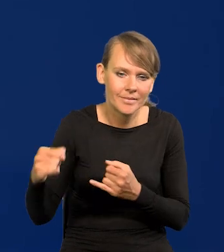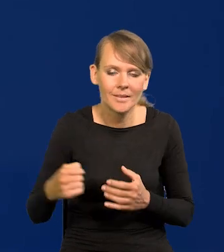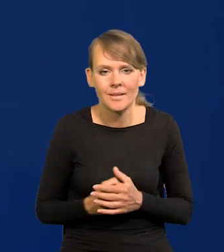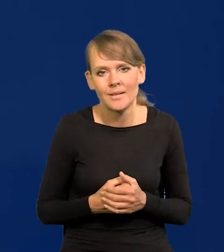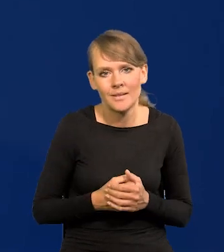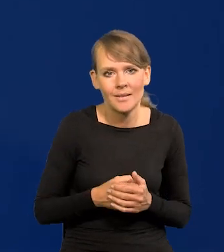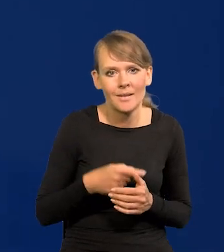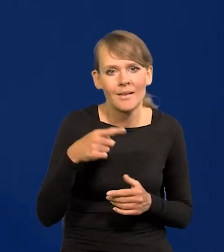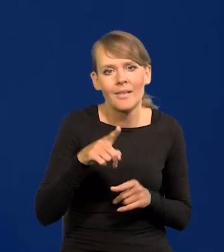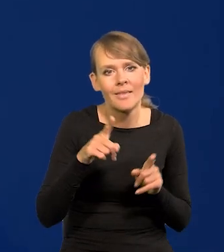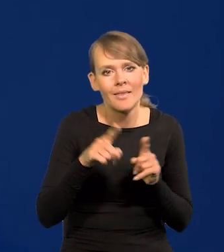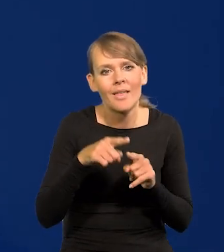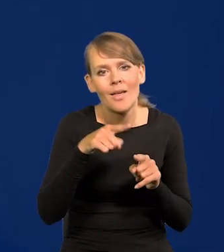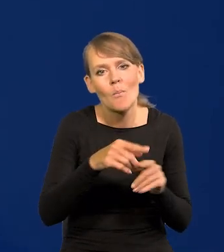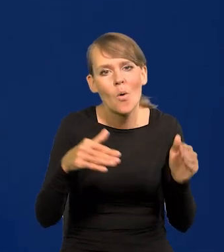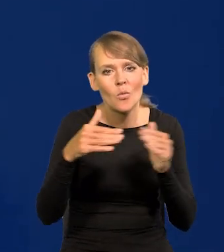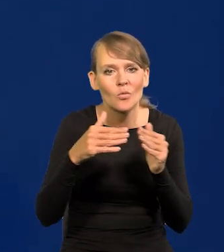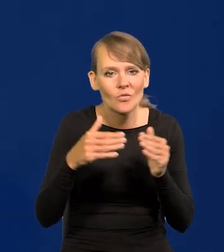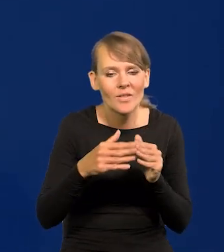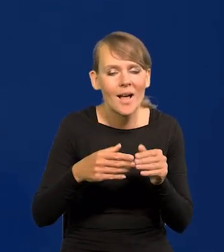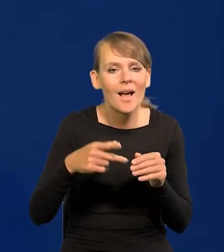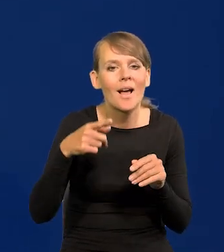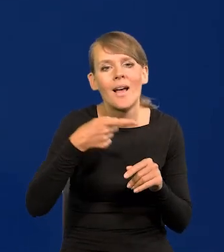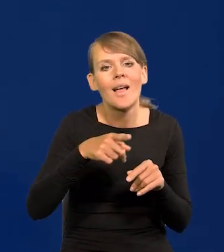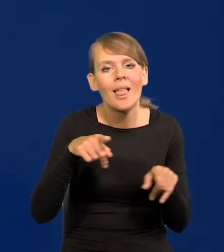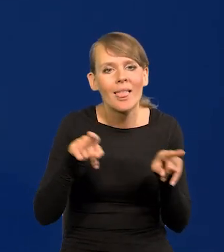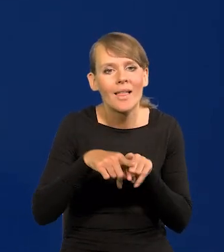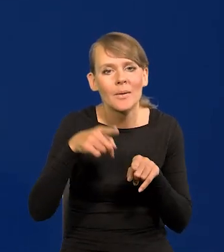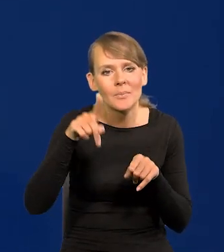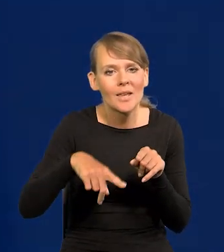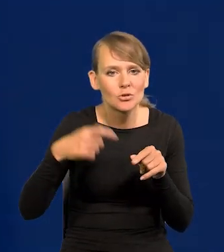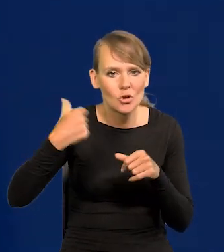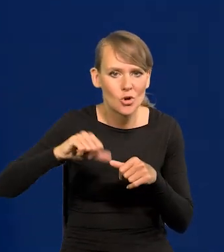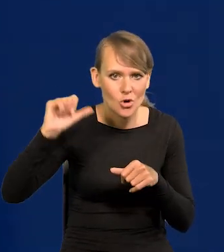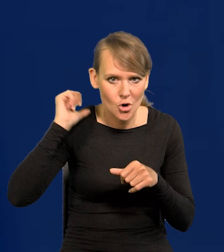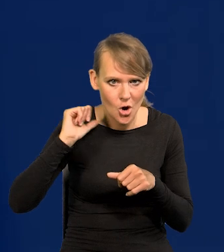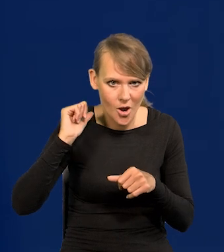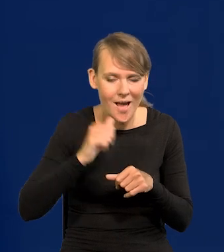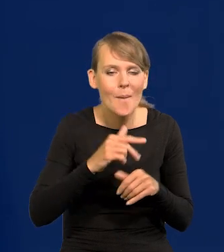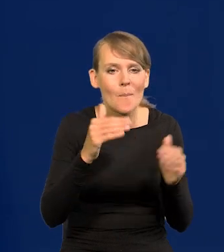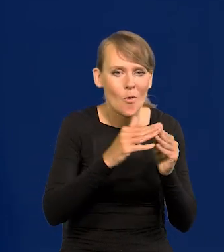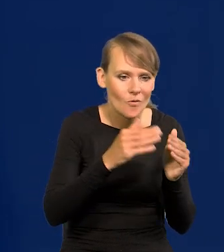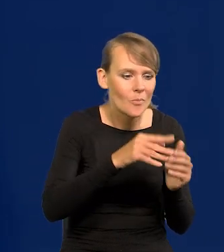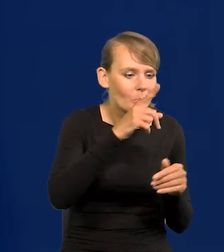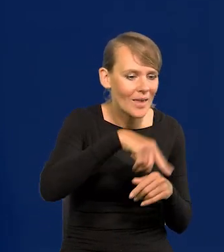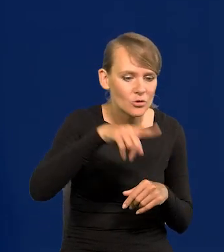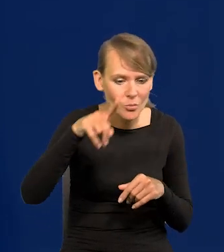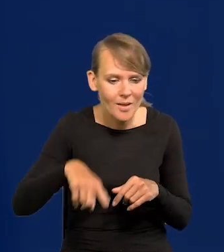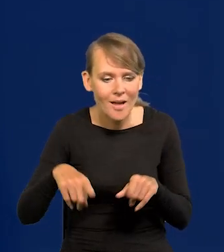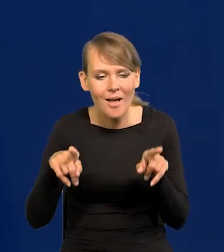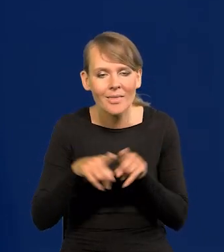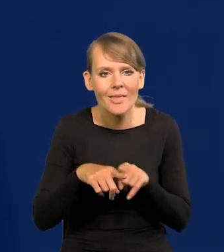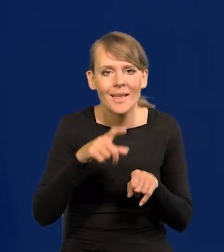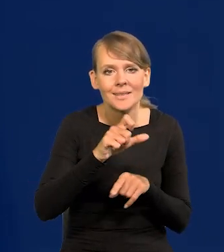proszę pamiętać do poprzedniego miesiąca, rok wcześniej. Z miesiąca na miesiąc to jedno, ale jest inflacja ta podstawowa CPI,